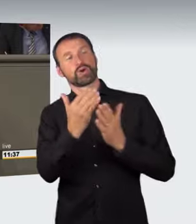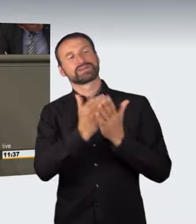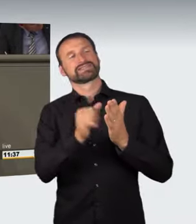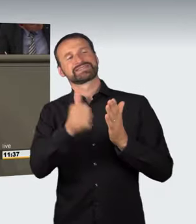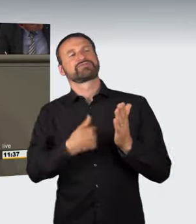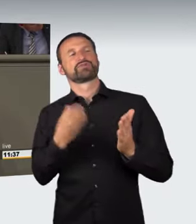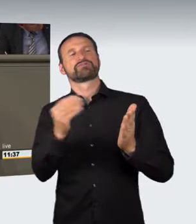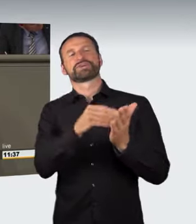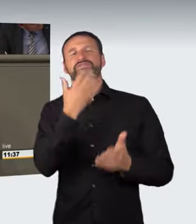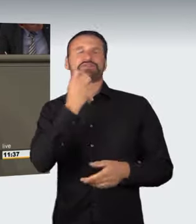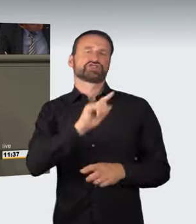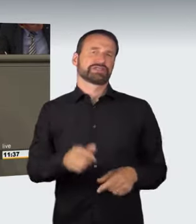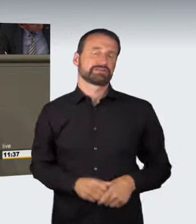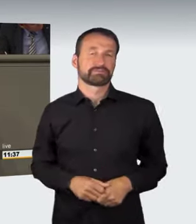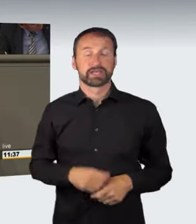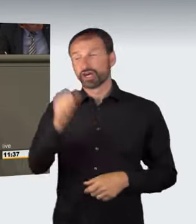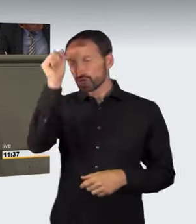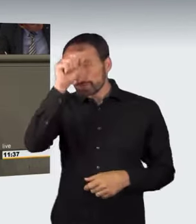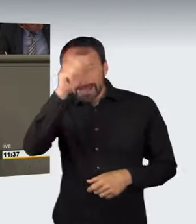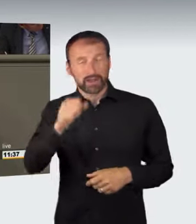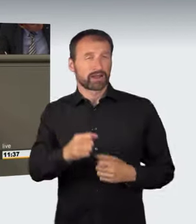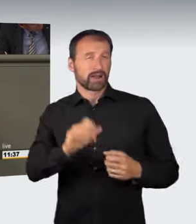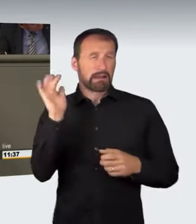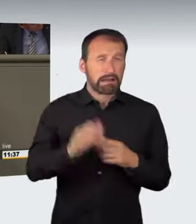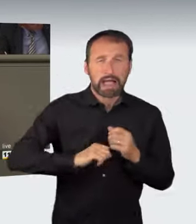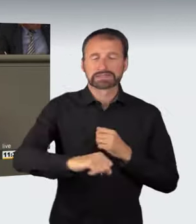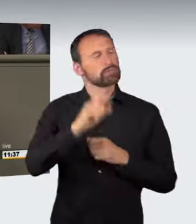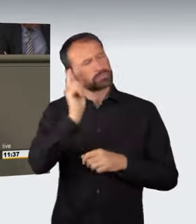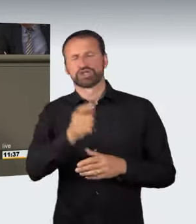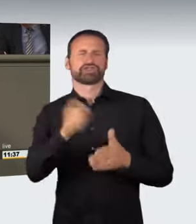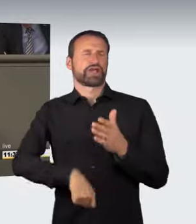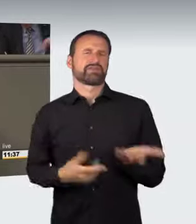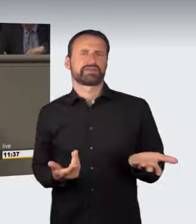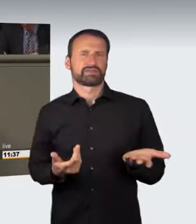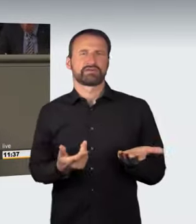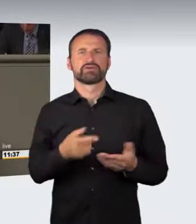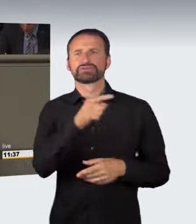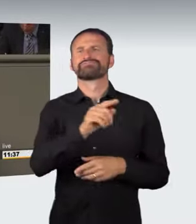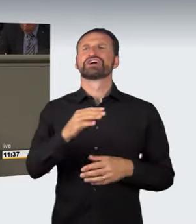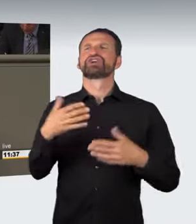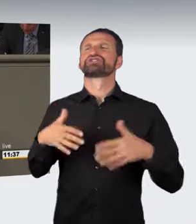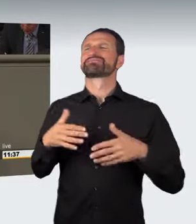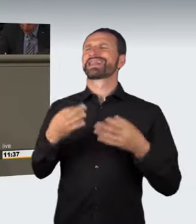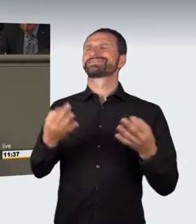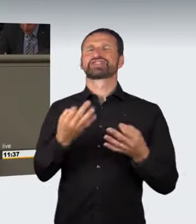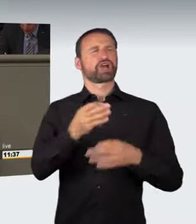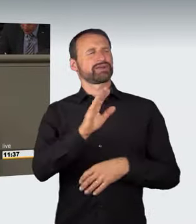Raser gehören bestraft. Ihnen gehört auch das Spielzeug, eben das Auto, weggenommen. Darüber sind wir uns alle einig.